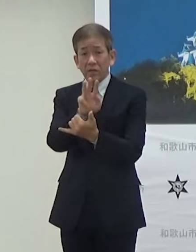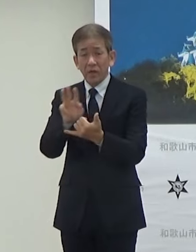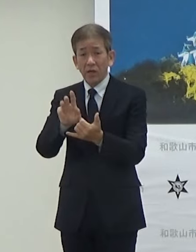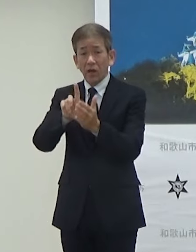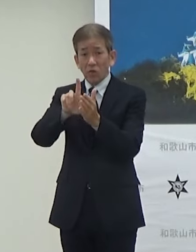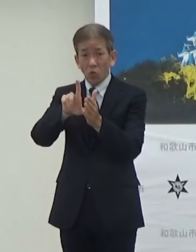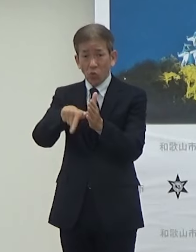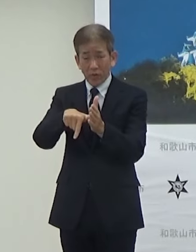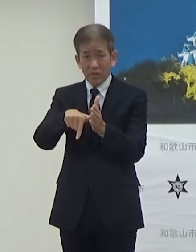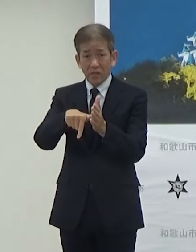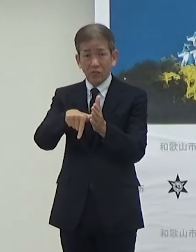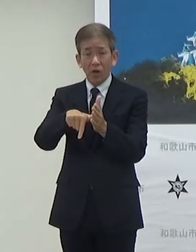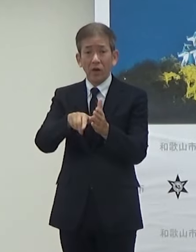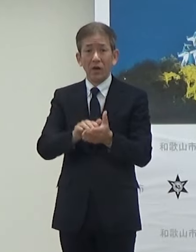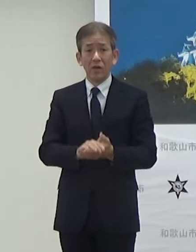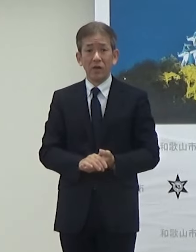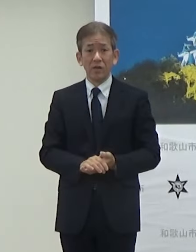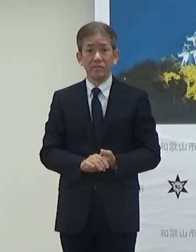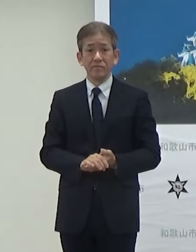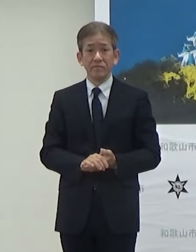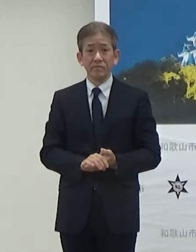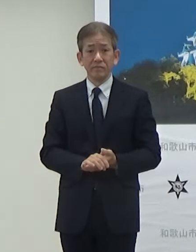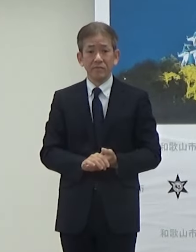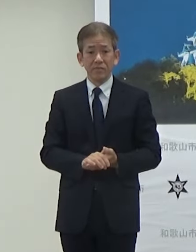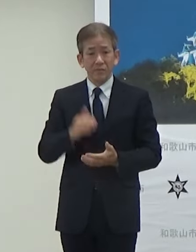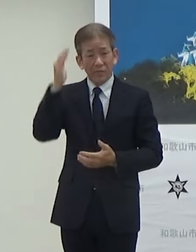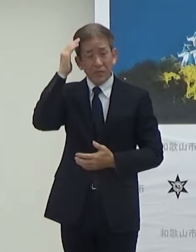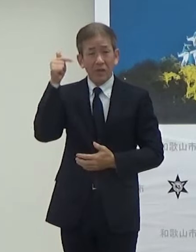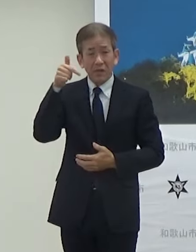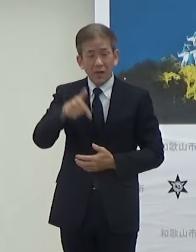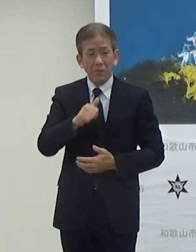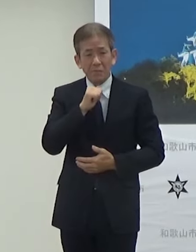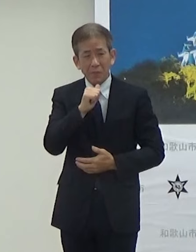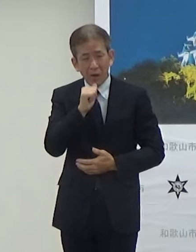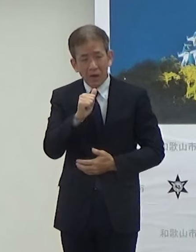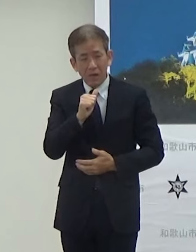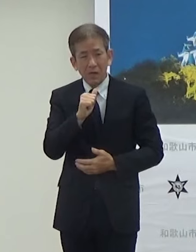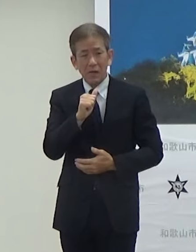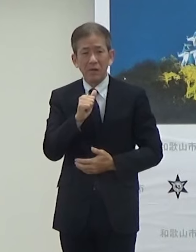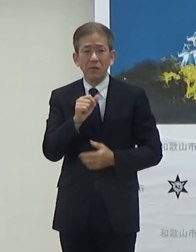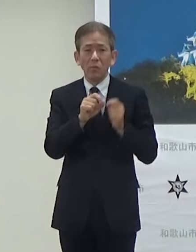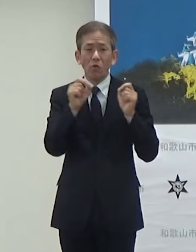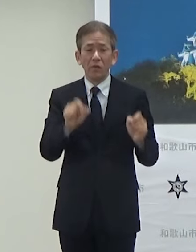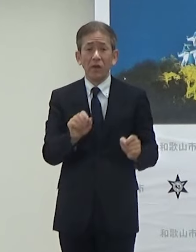とこではですね燃料不足であったりエネルギー不足っていうことになります